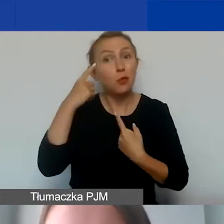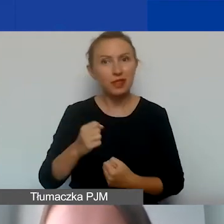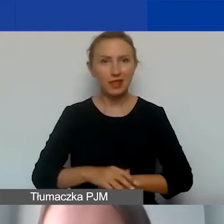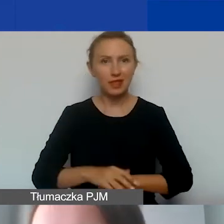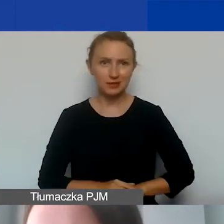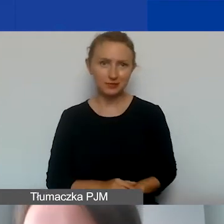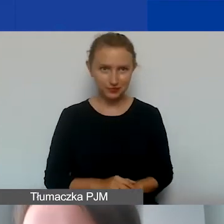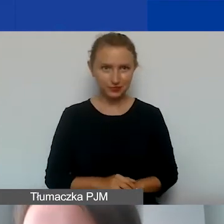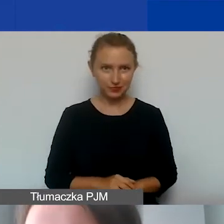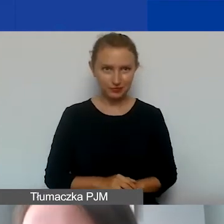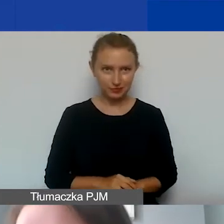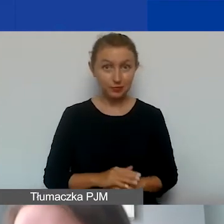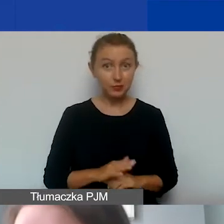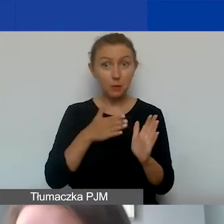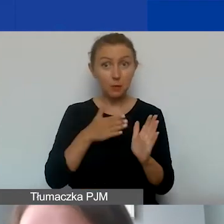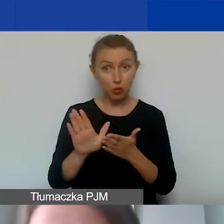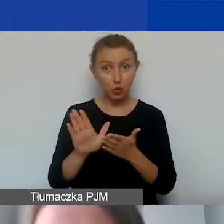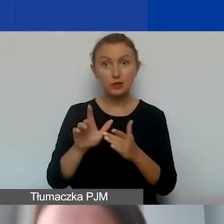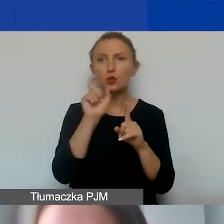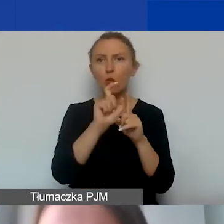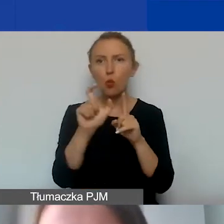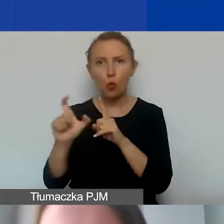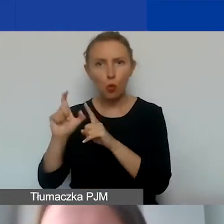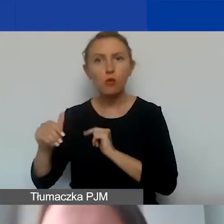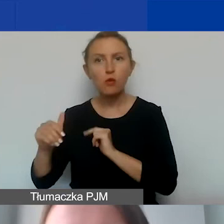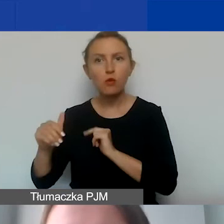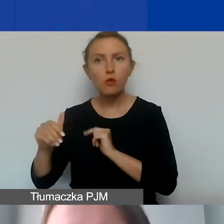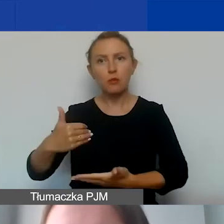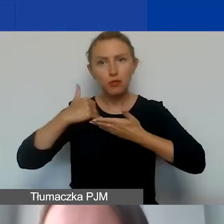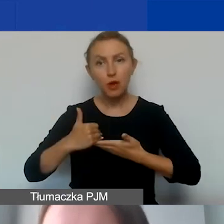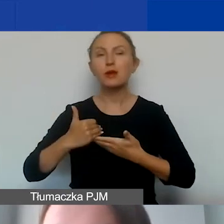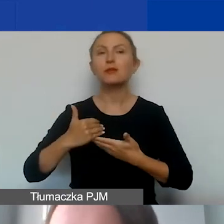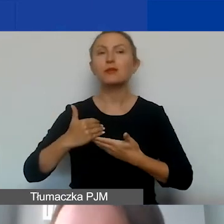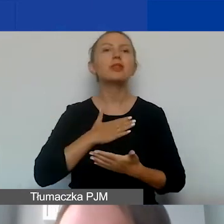Na sam początek jeszcze terminologia, która może nam pomóc w ramach naszego programu.